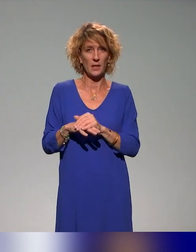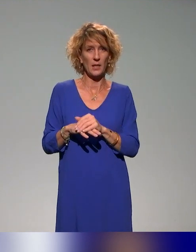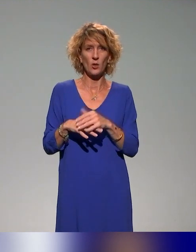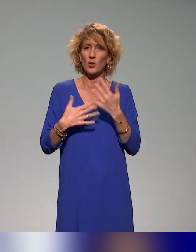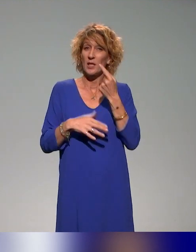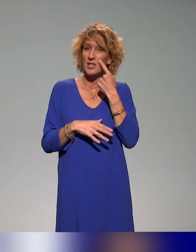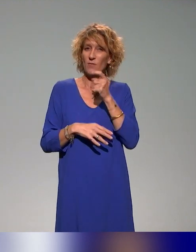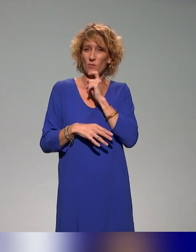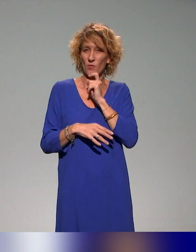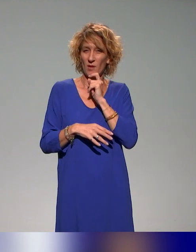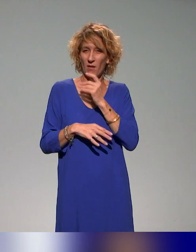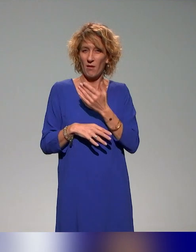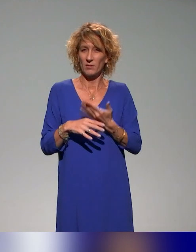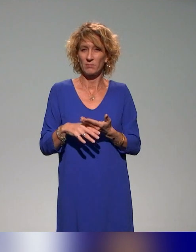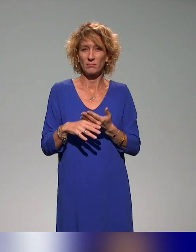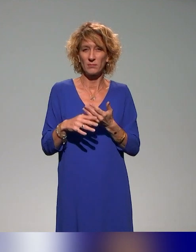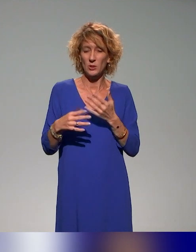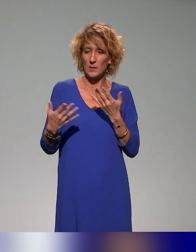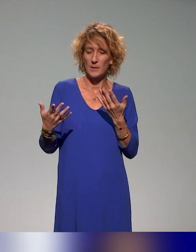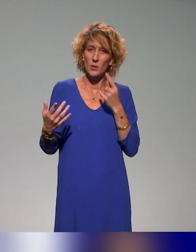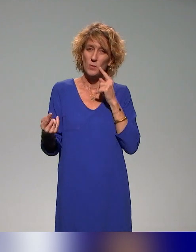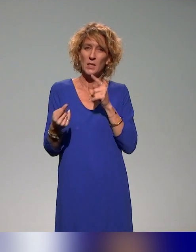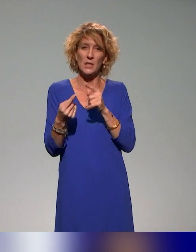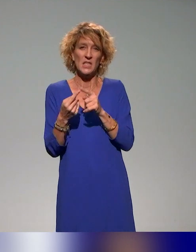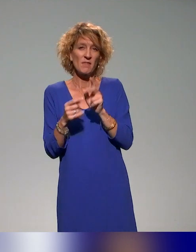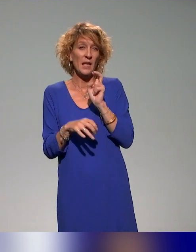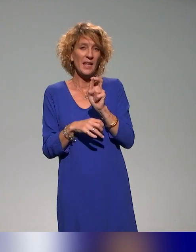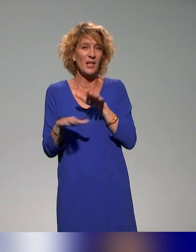précédentes de l'idée d'être vraiment dans un écosystème d'acteurs clés,